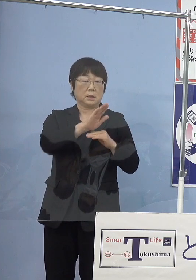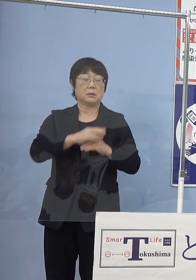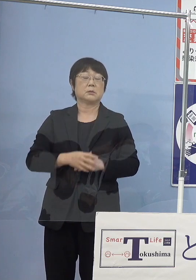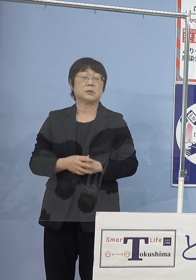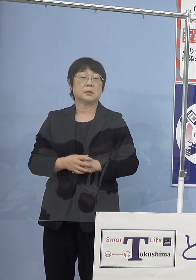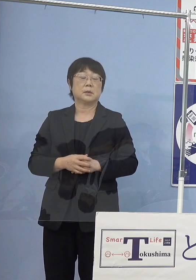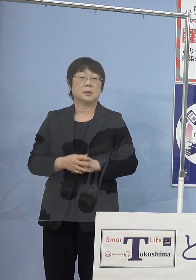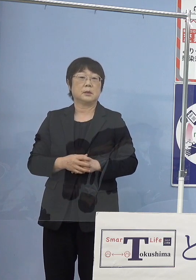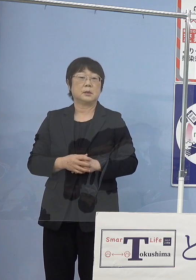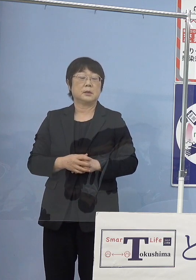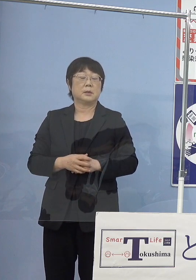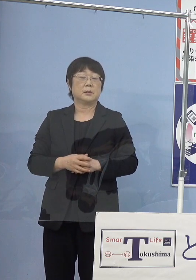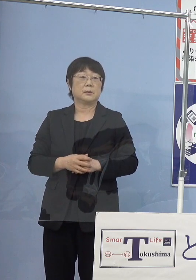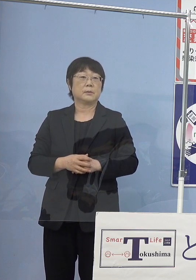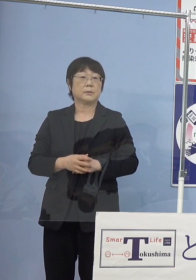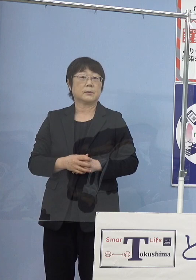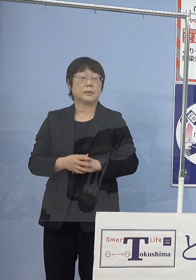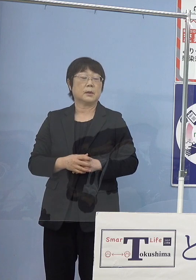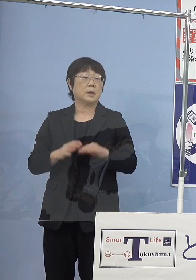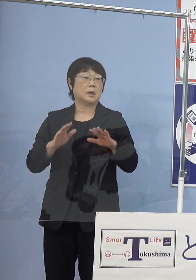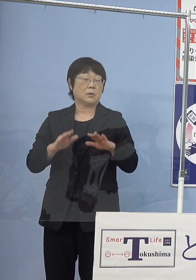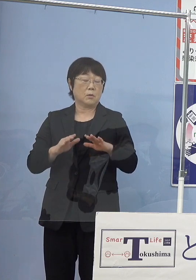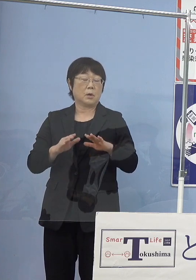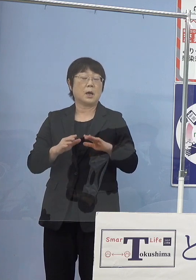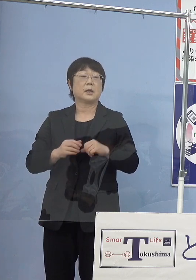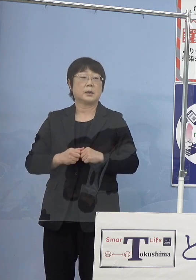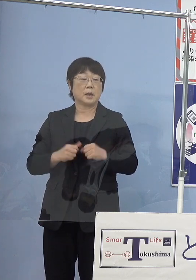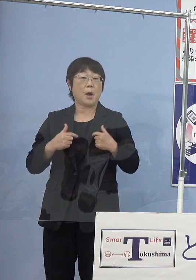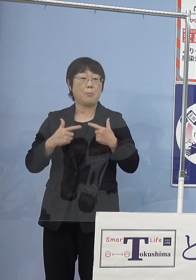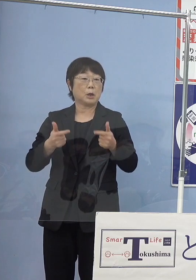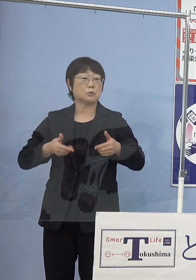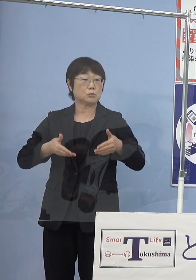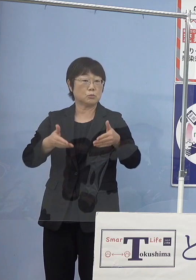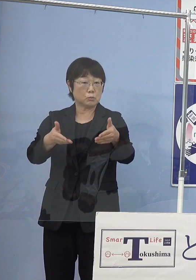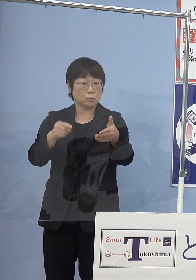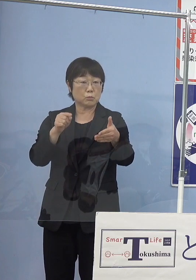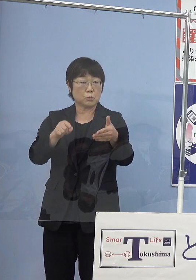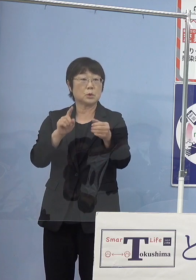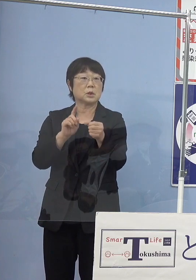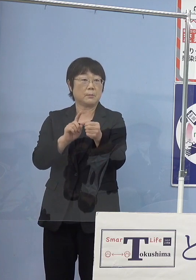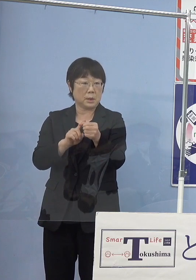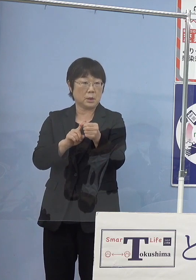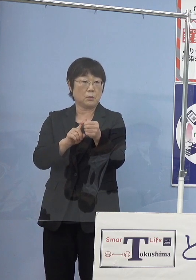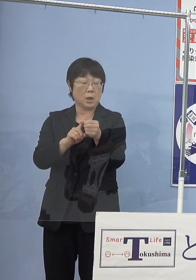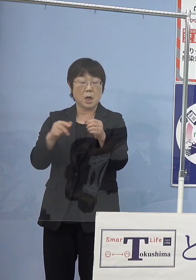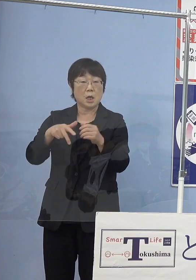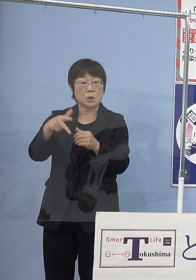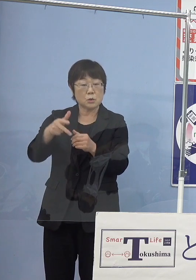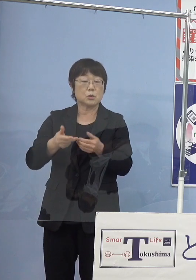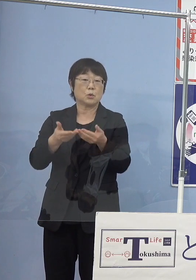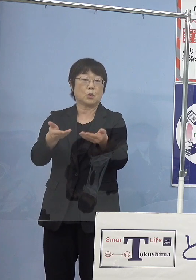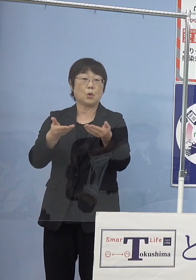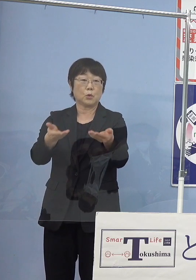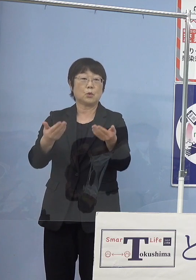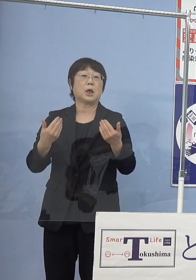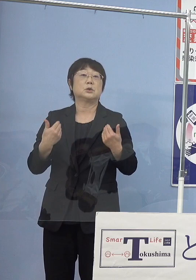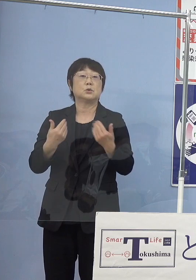また、今回路線バスを走らせていくとなると かなりの水素の供給が必要となるんですね